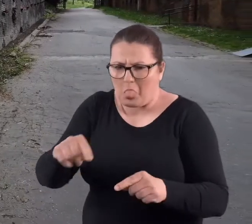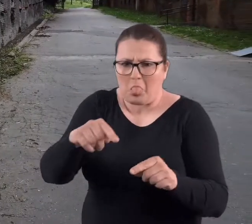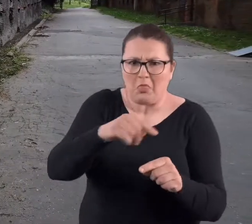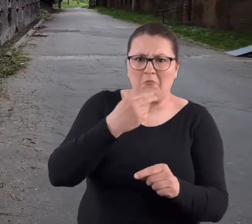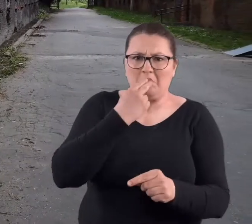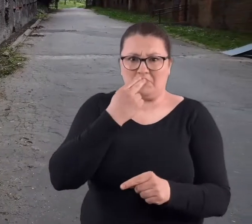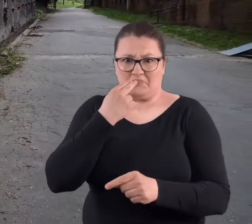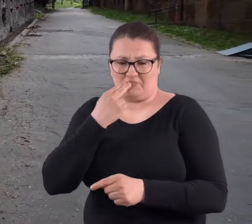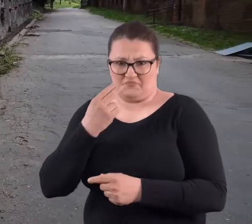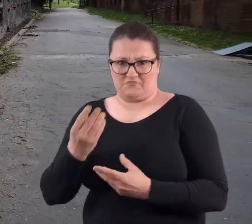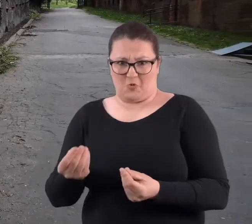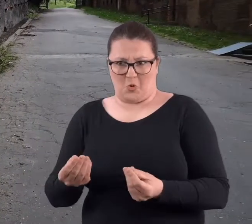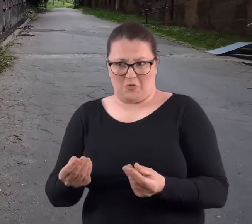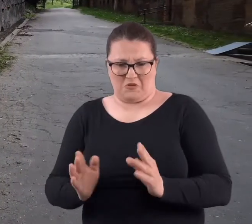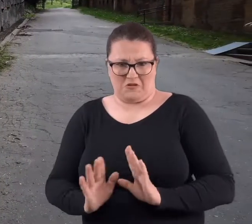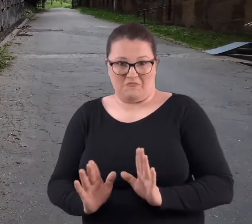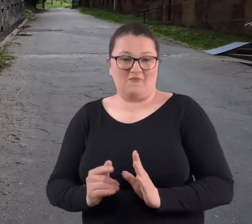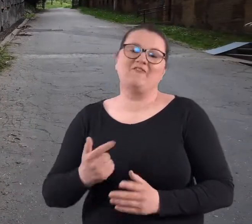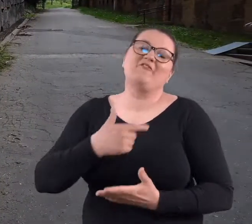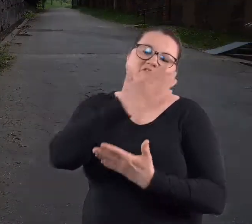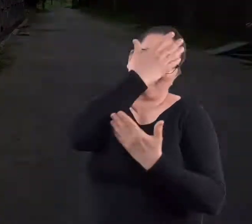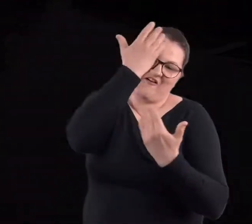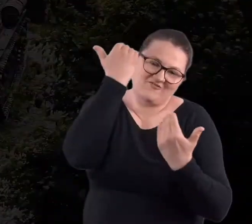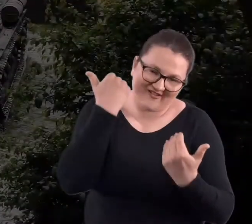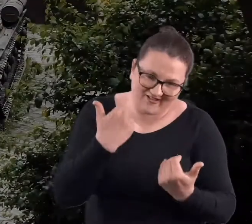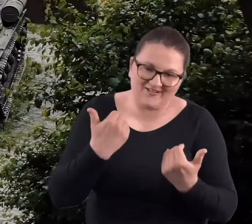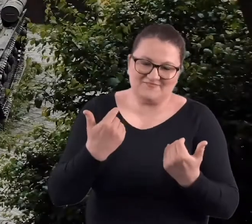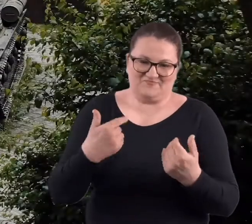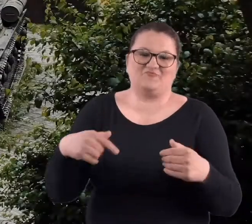Same kałuże jeżeli już były. No wtedy jeszcze